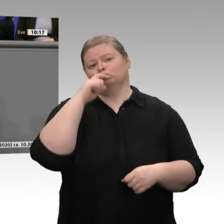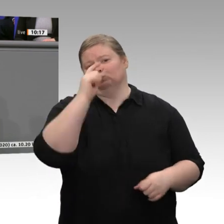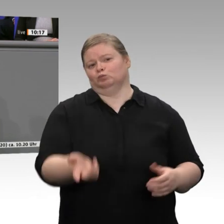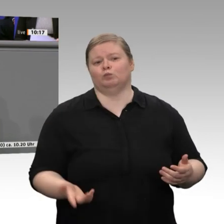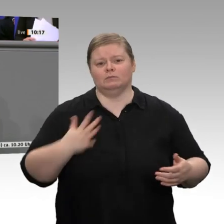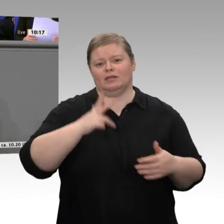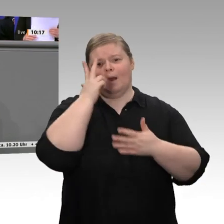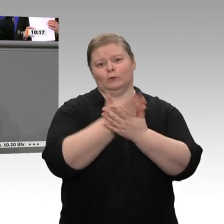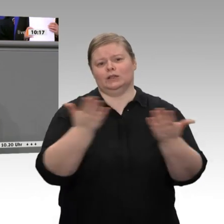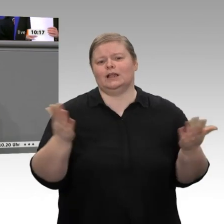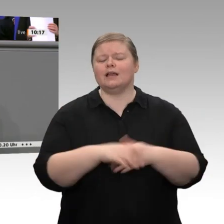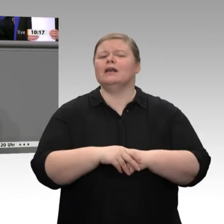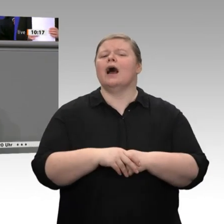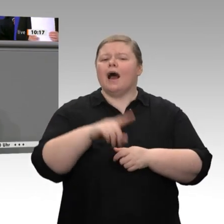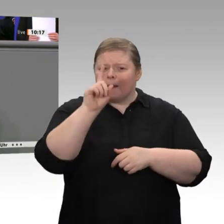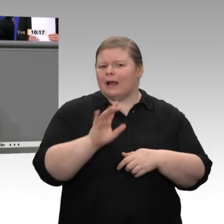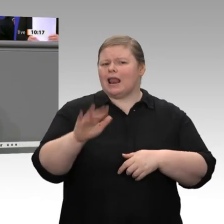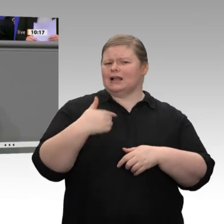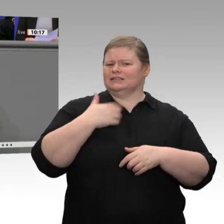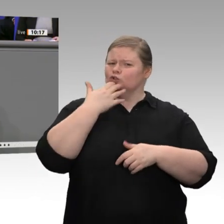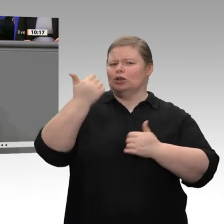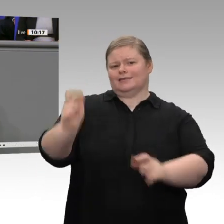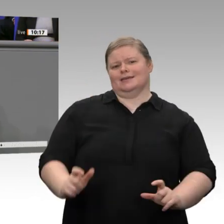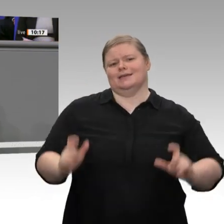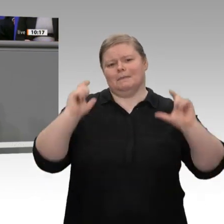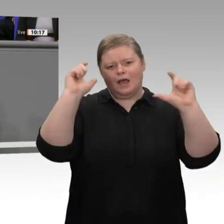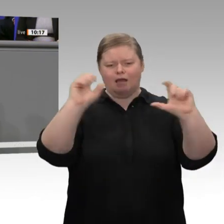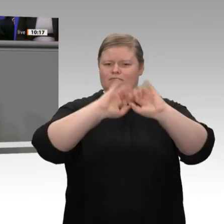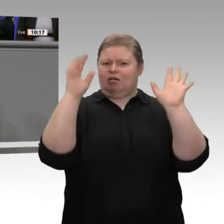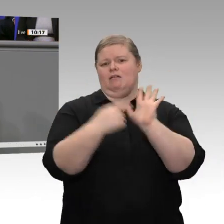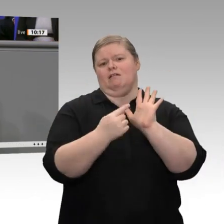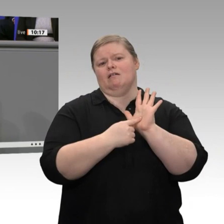des Bundes, jetzt die Kommunen zu entschulden. Die Kommunen zu entschulden, das